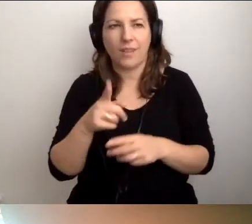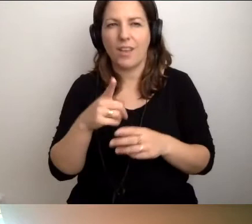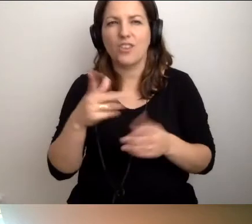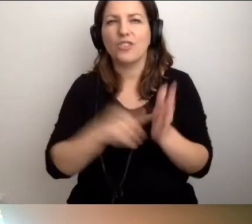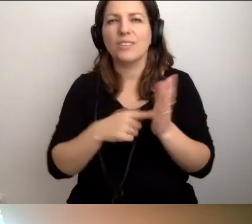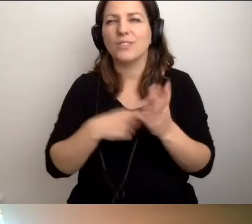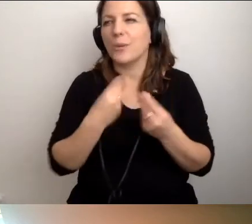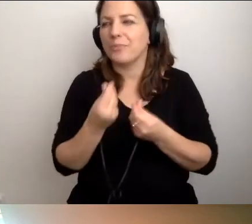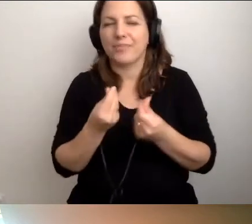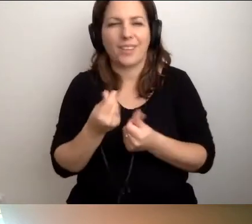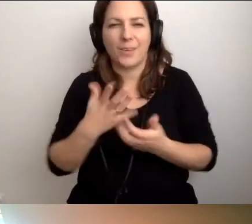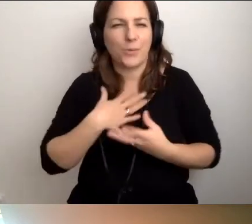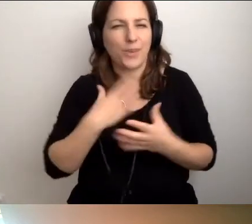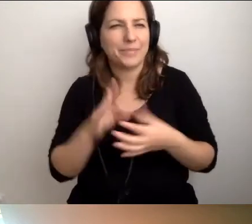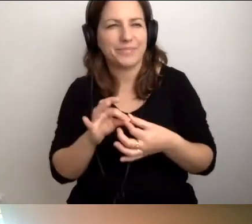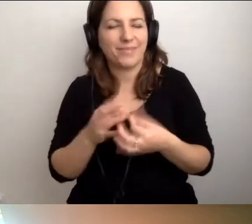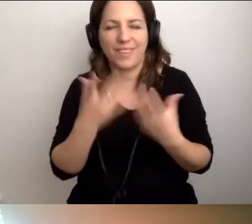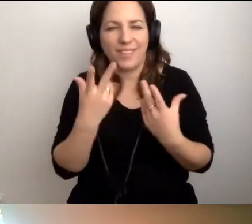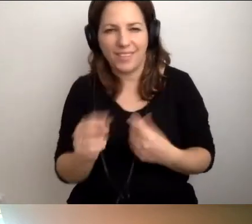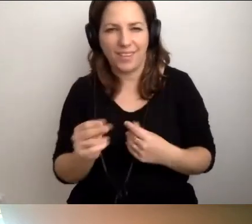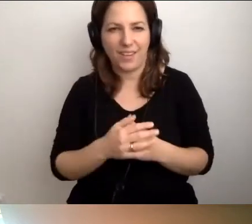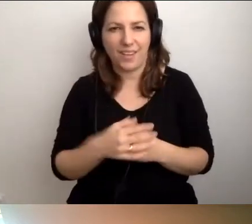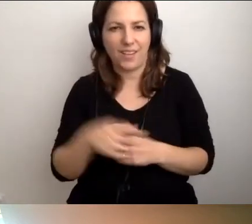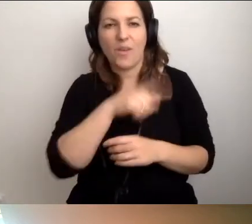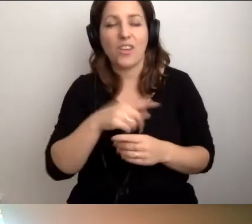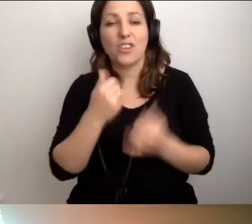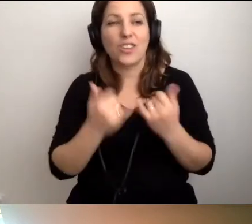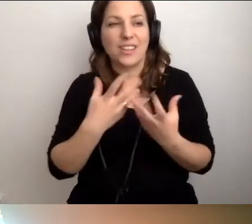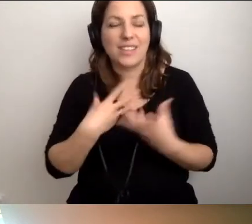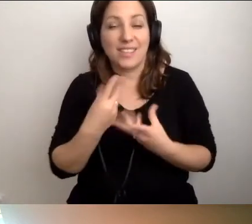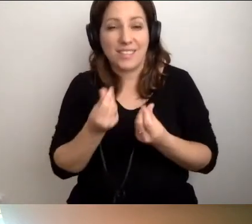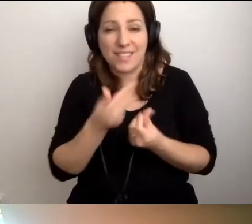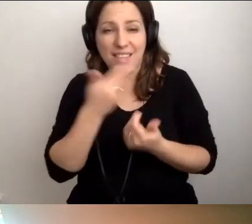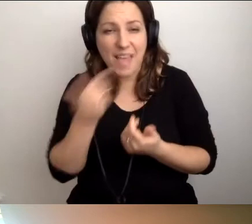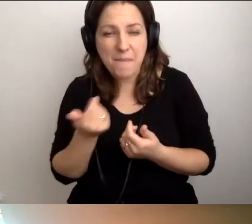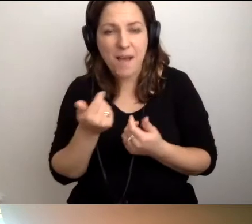A jeśli nie czują... To jest tak wrażliwy temat,